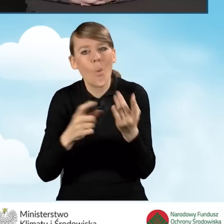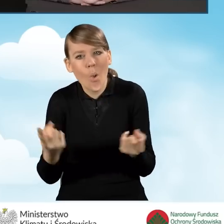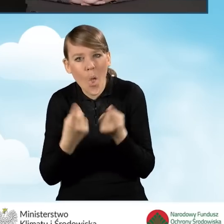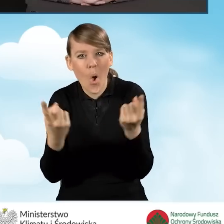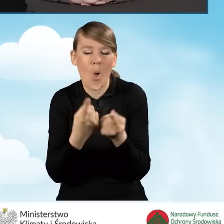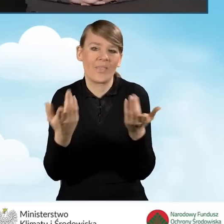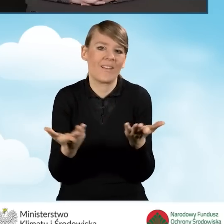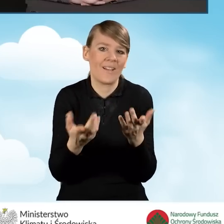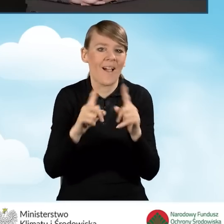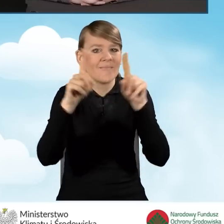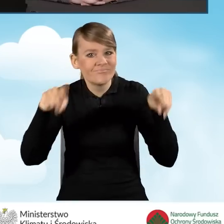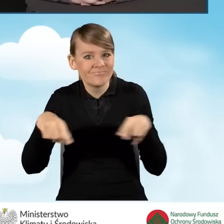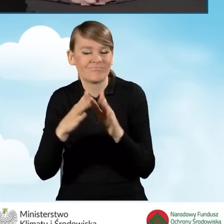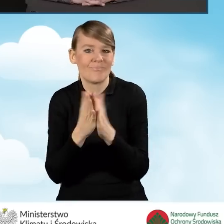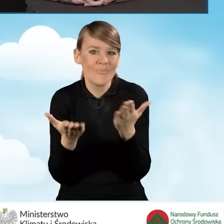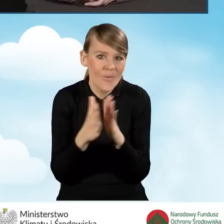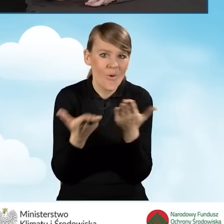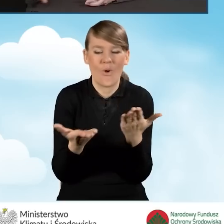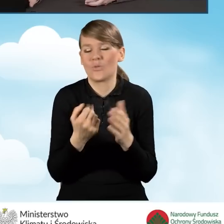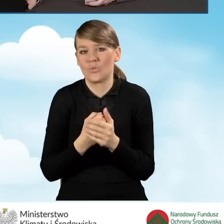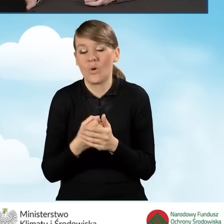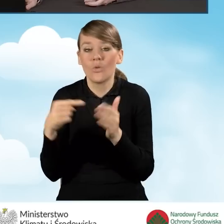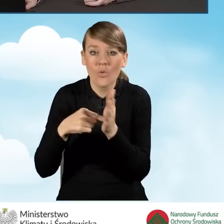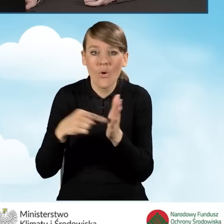Także zachęcamy do rozpowszechniania tych materiałów.